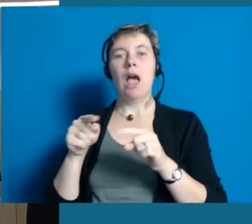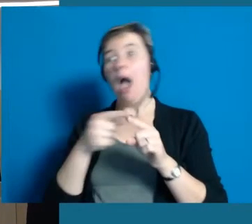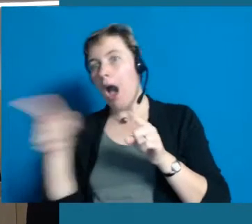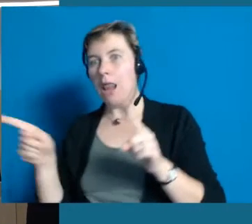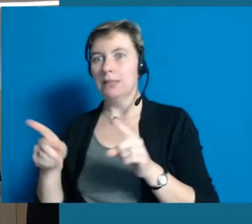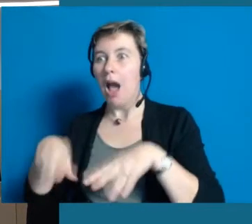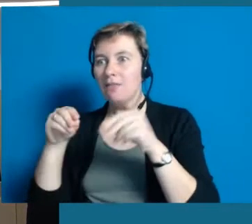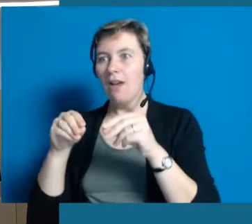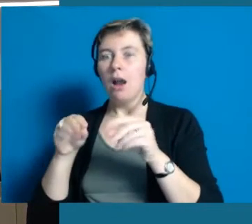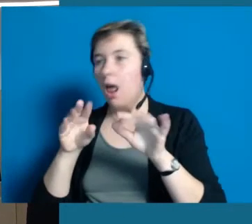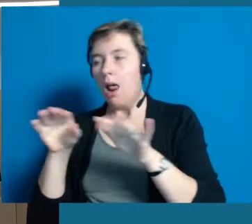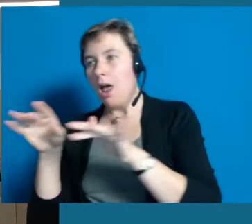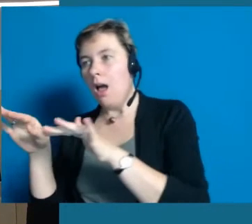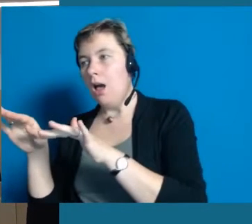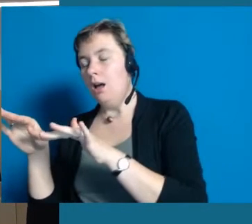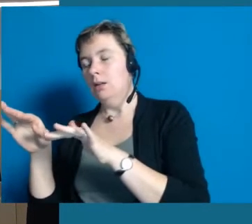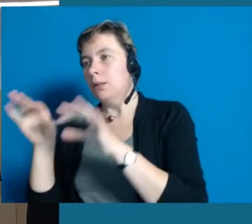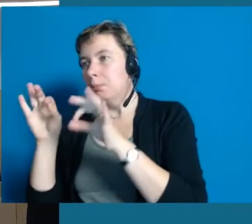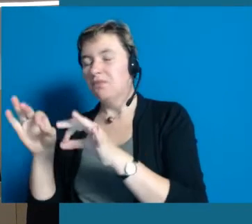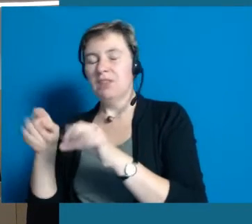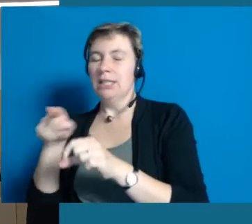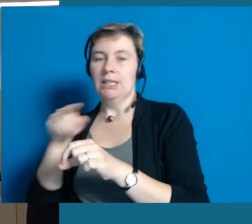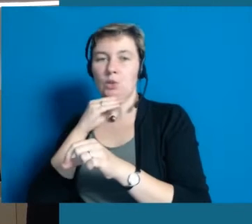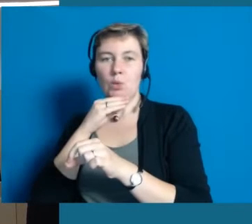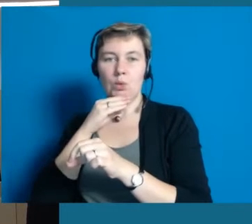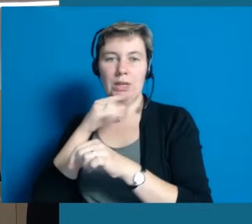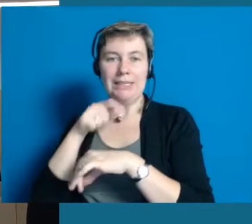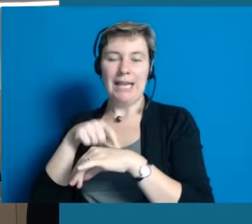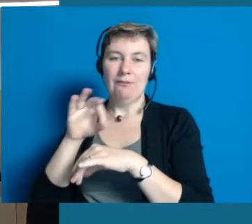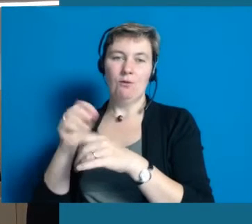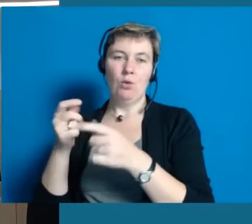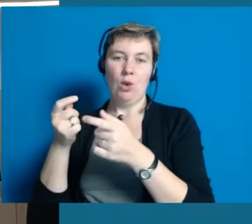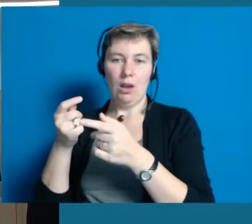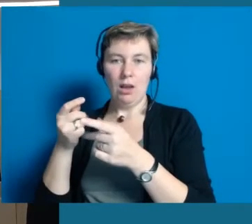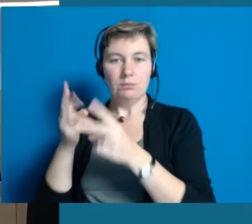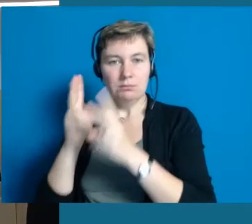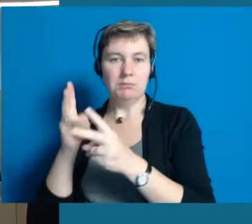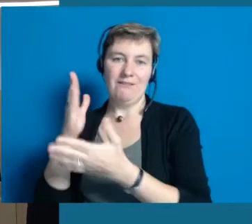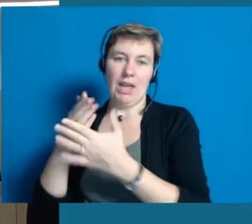aber die nicht fertig zu bekommen. Das hat keinen Zweck. Also insofern würde ich mich freuen, wenn Sie sich die Stationen anschauen